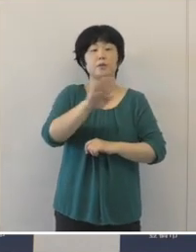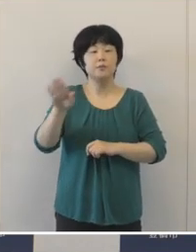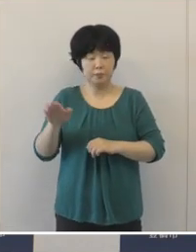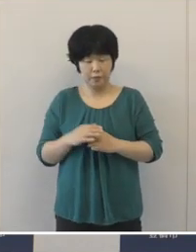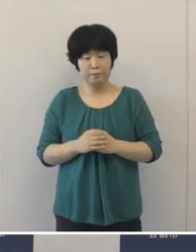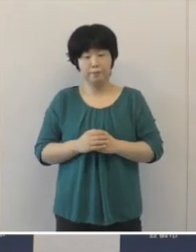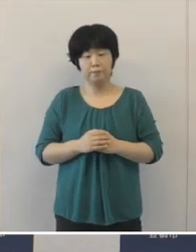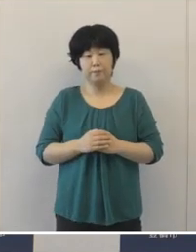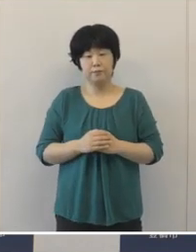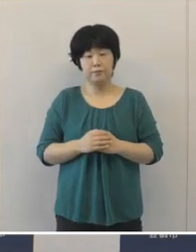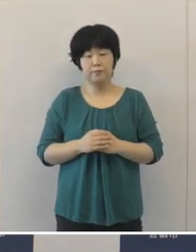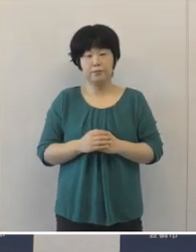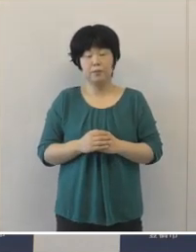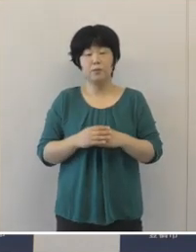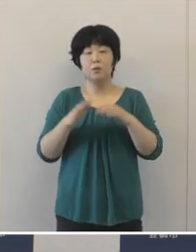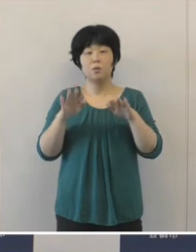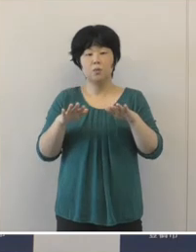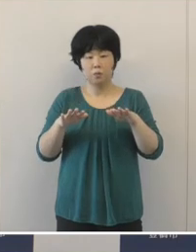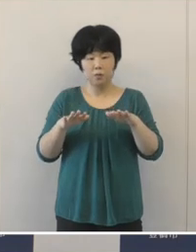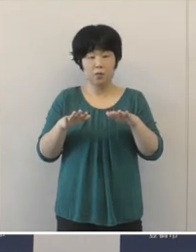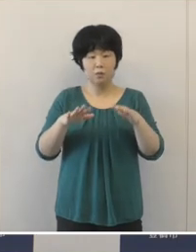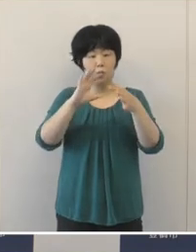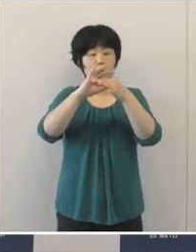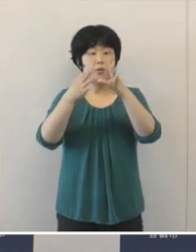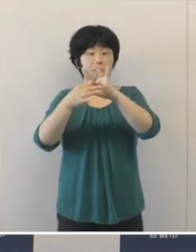今回のオリンピックパラリンピックには